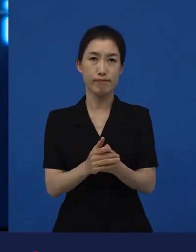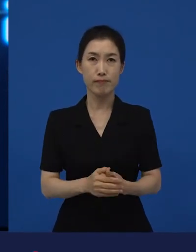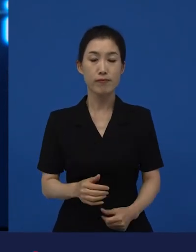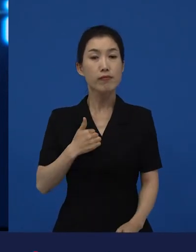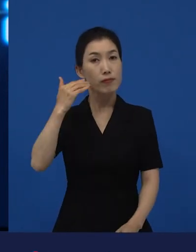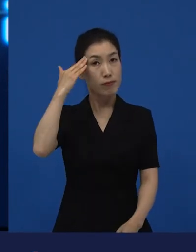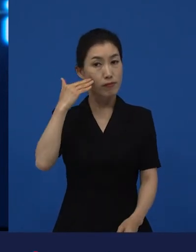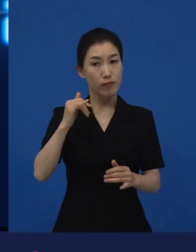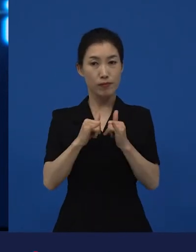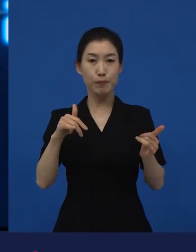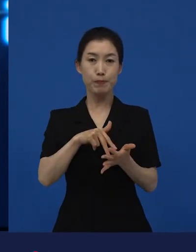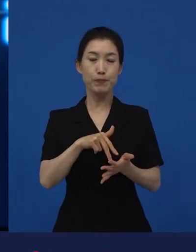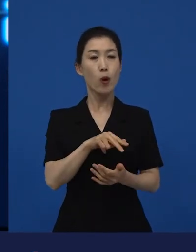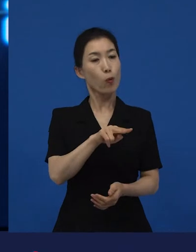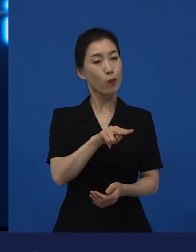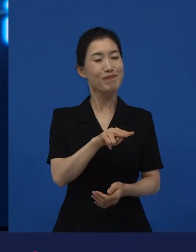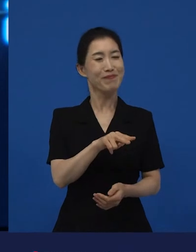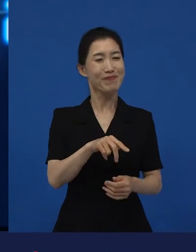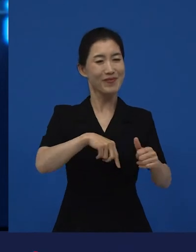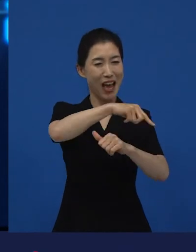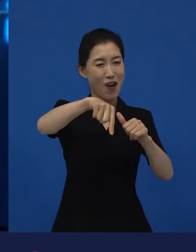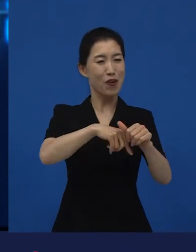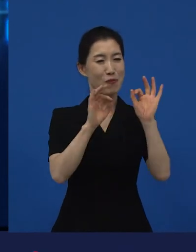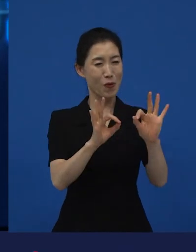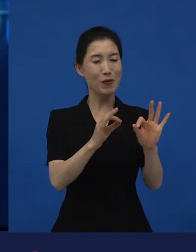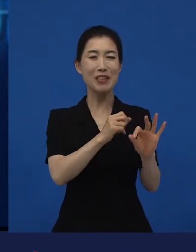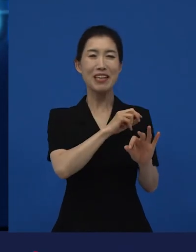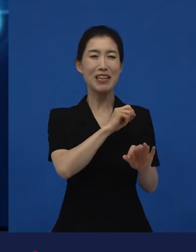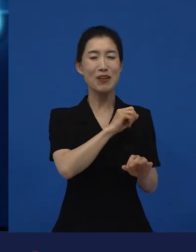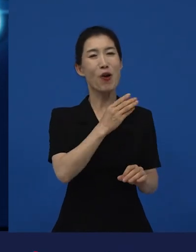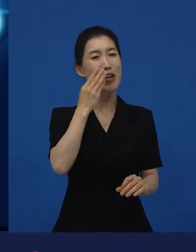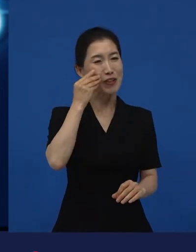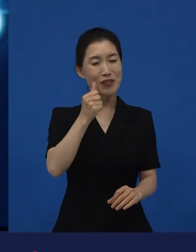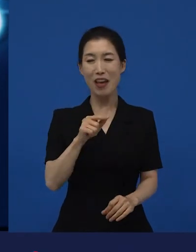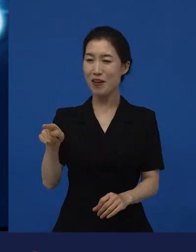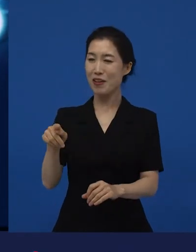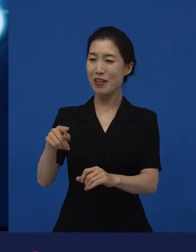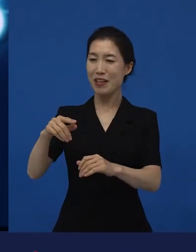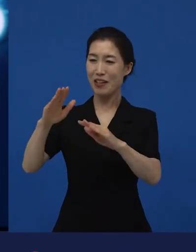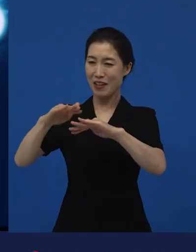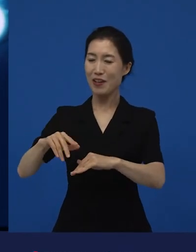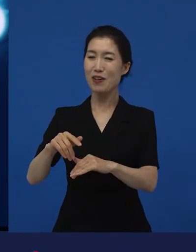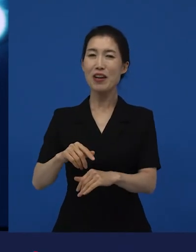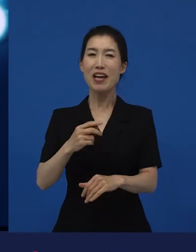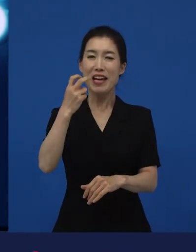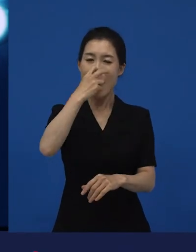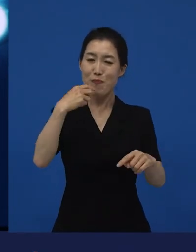우리나라 관객들한테는 우리가 잘 아는, 우리가 너무 좋아하는 감독의 신작이죠